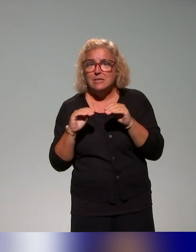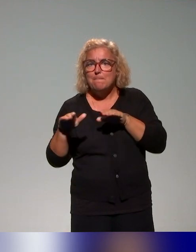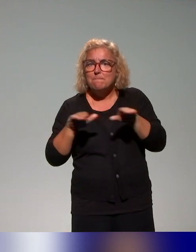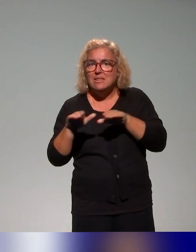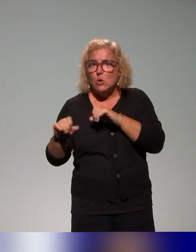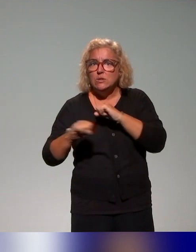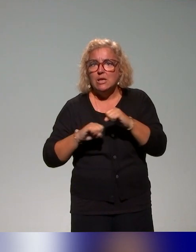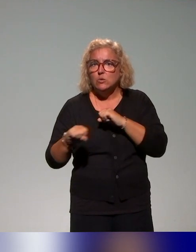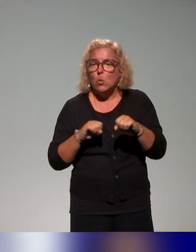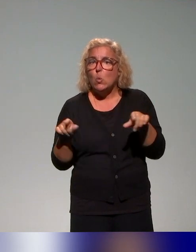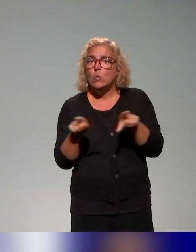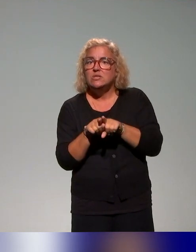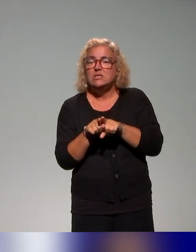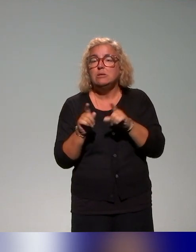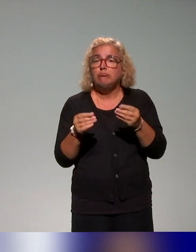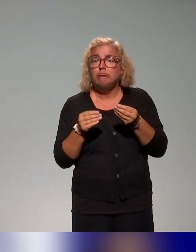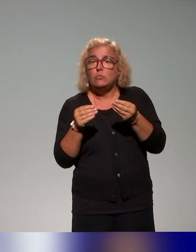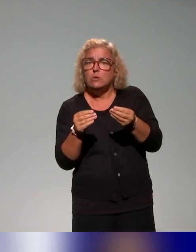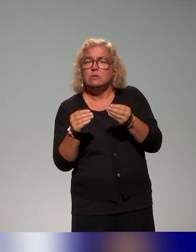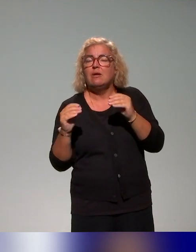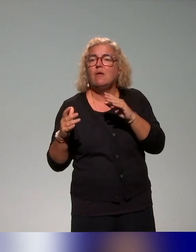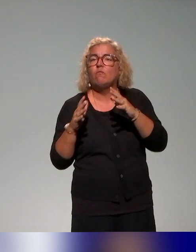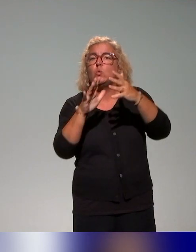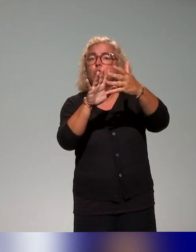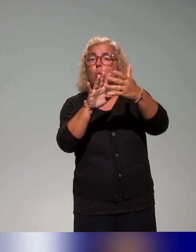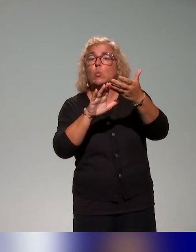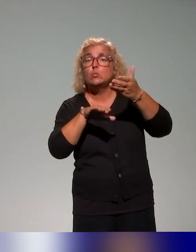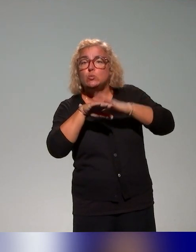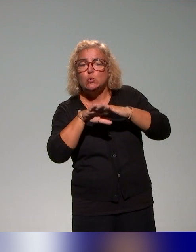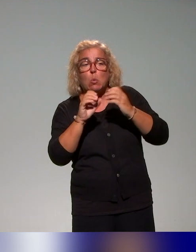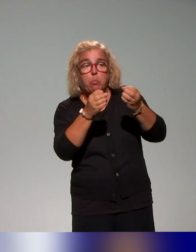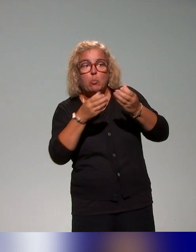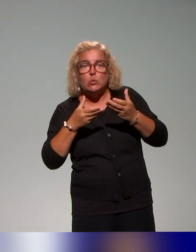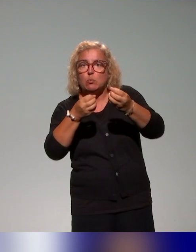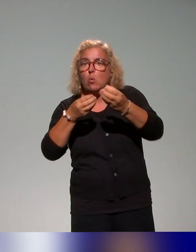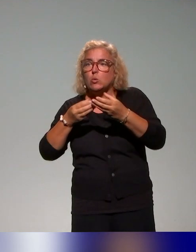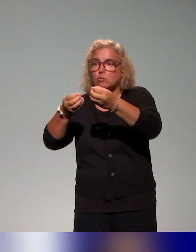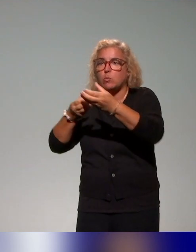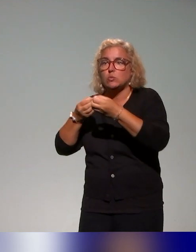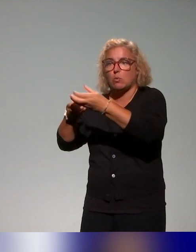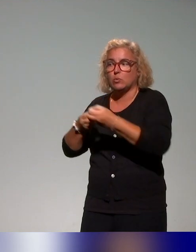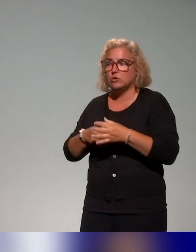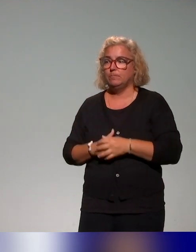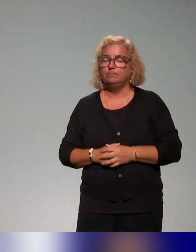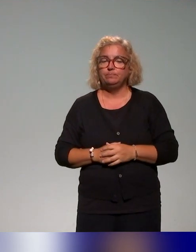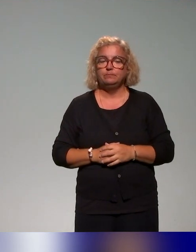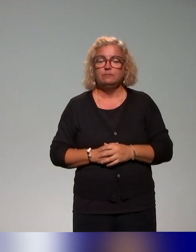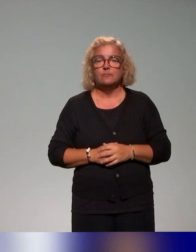et faire évoluer ce qui est proposé. Simplement par rapport à ce qu'on propose, on va vous présenter